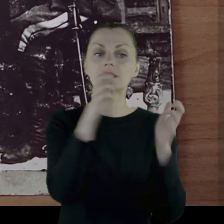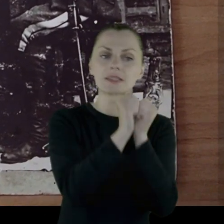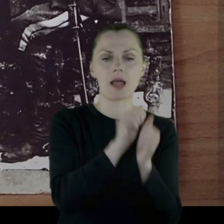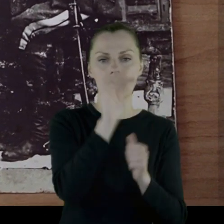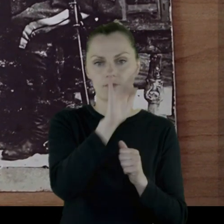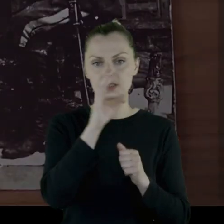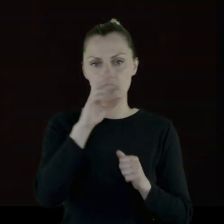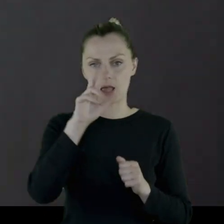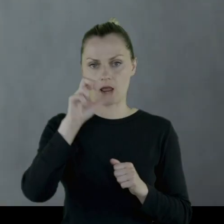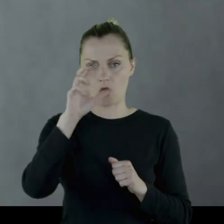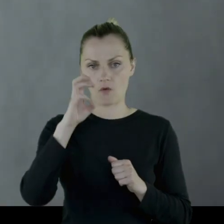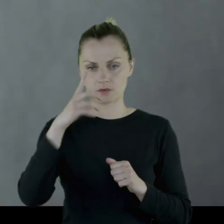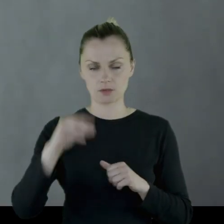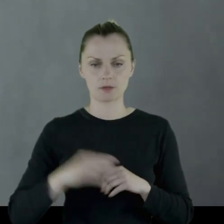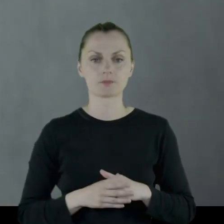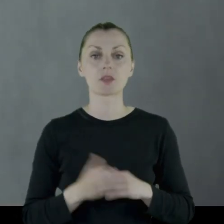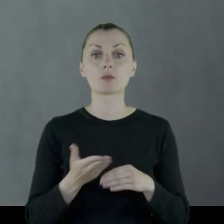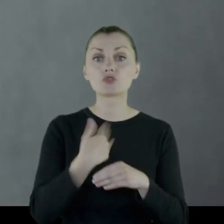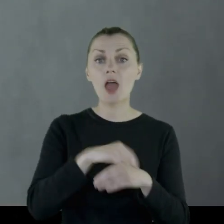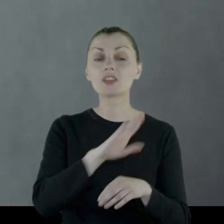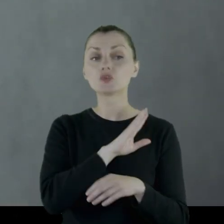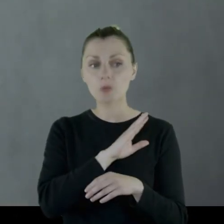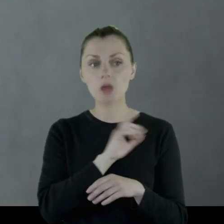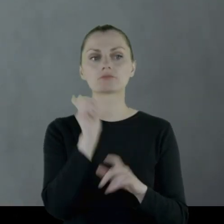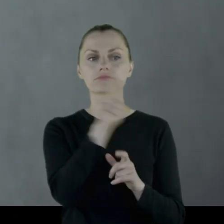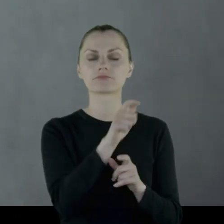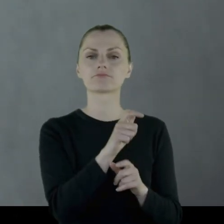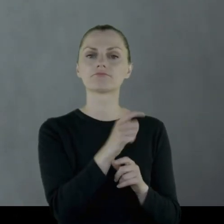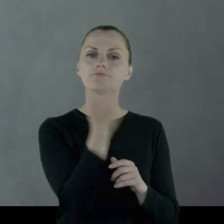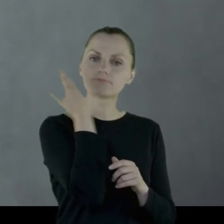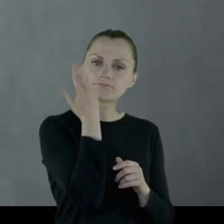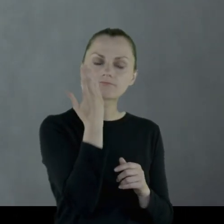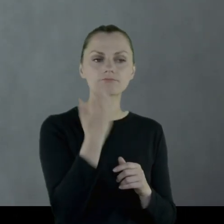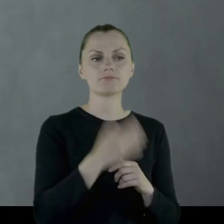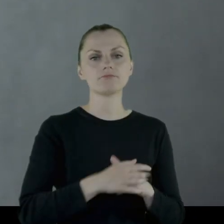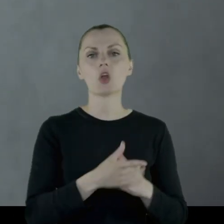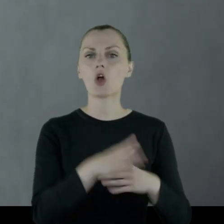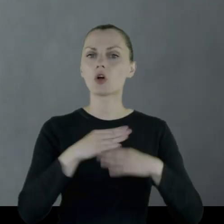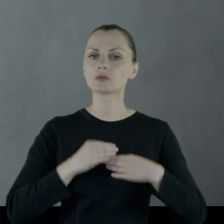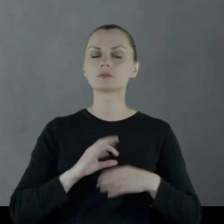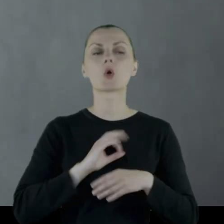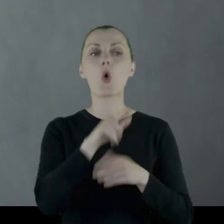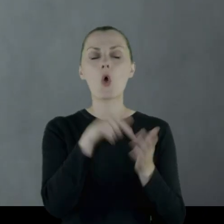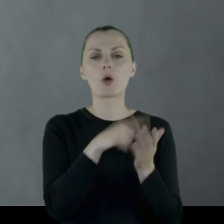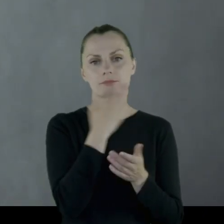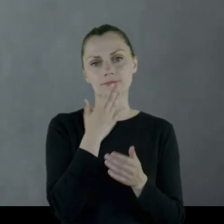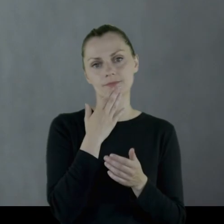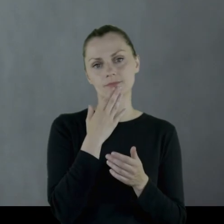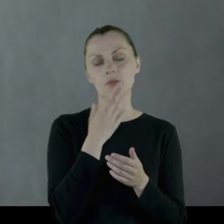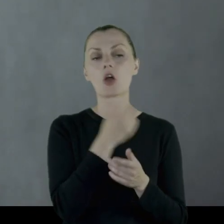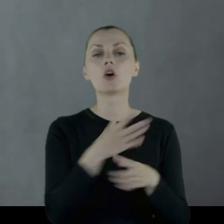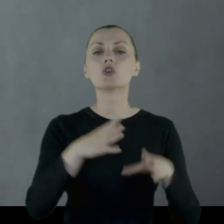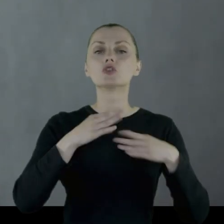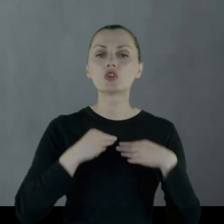Tuż przed śmiercią Leon został uhonorowany czymś, na czym mu najbardziej zależało,